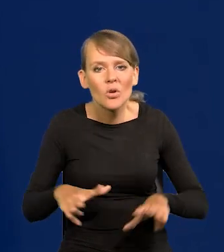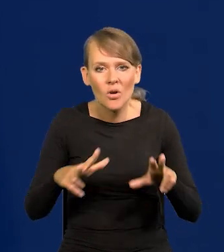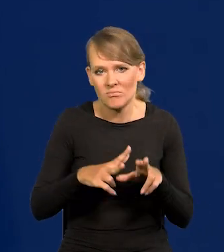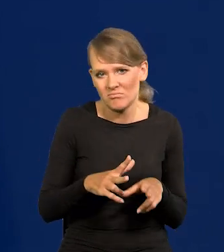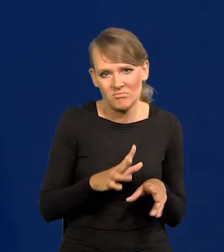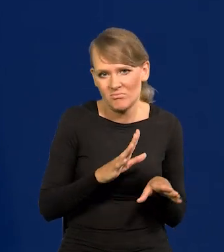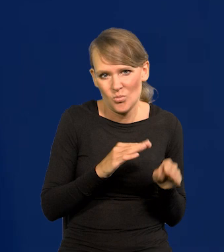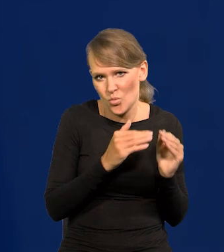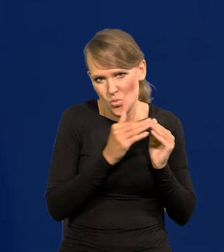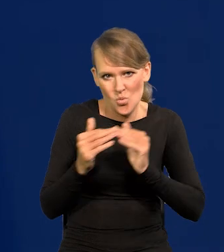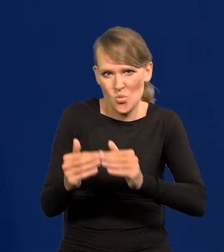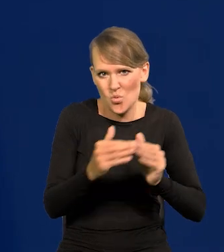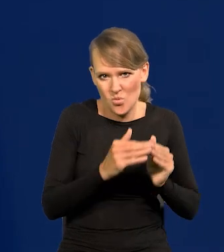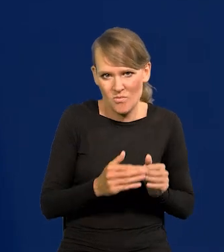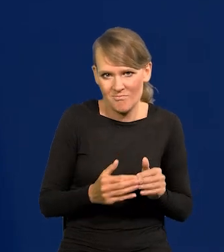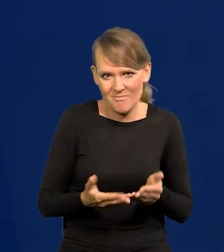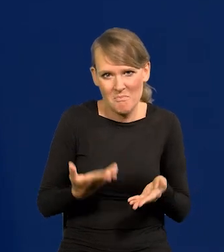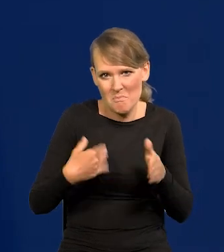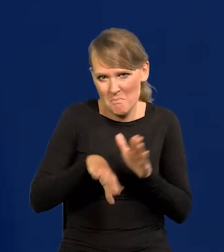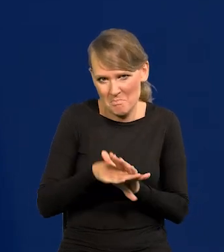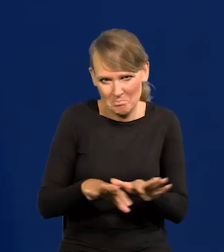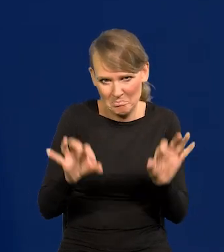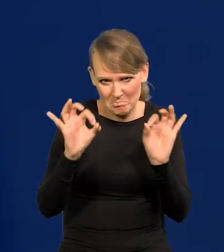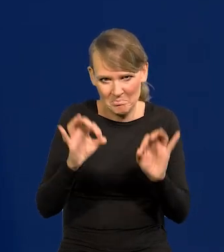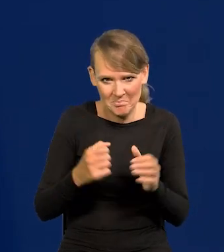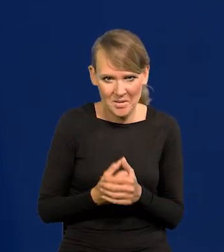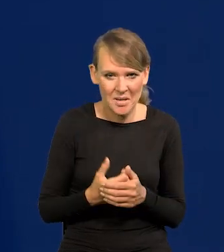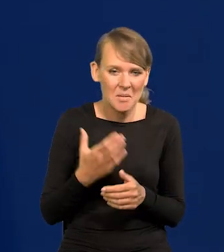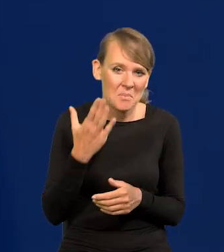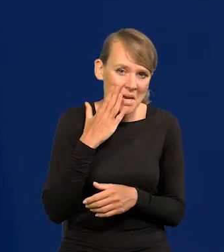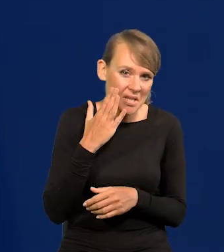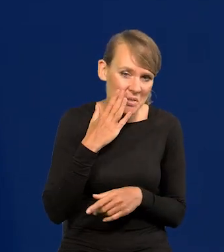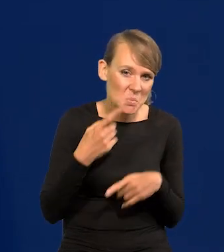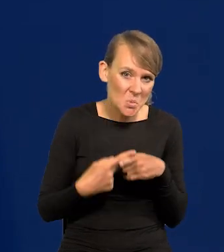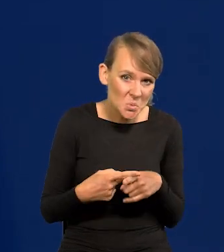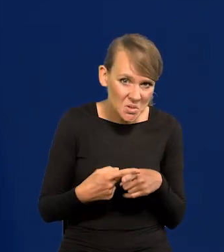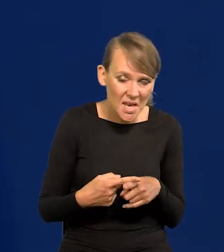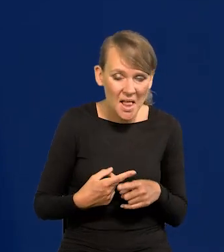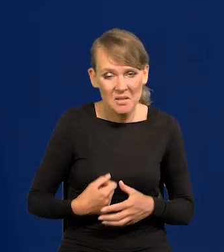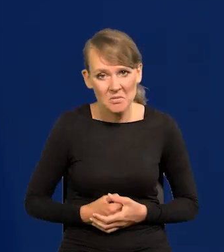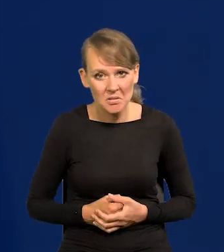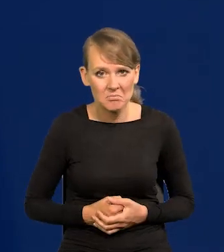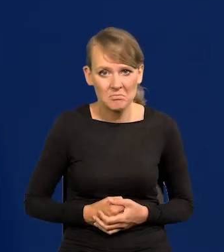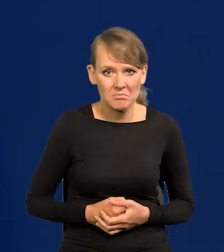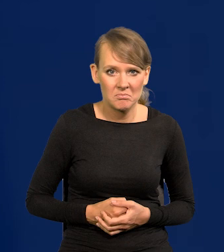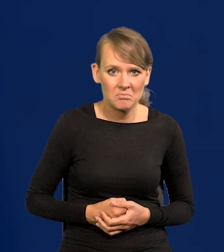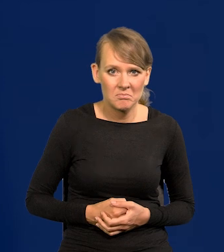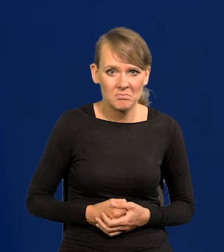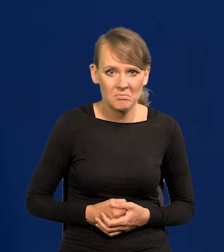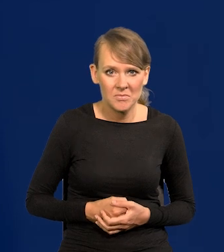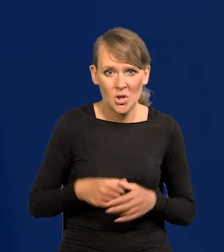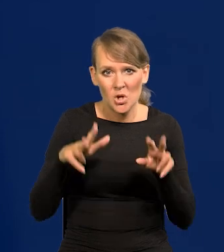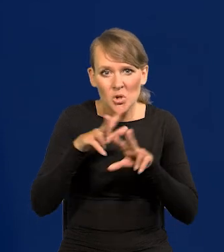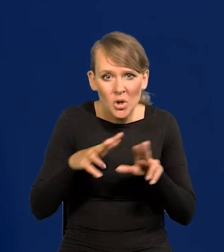W ogóle nie było żadnego majątku, jakieś mieszkania spółdzielcze, gdzie się gnieździły rodziny.